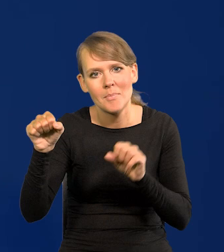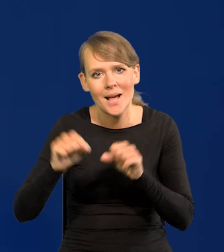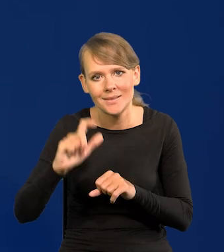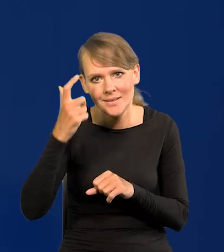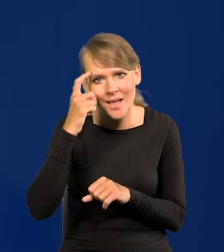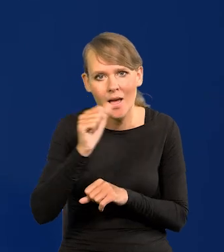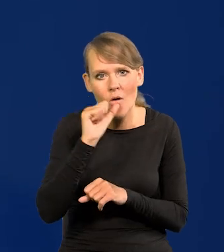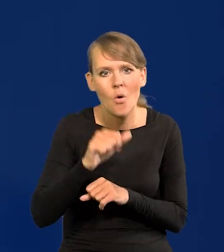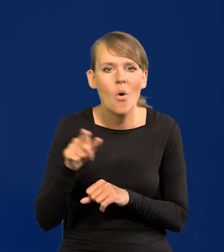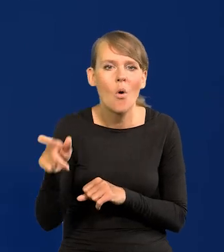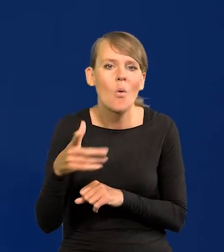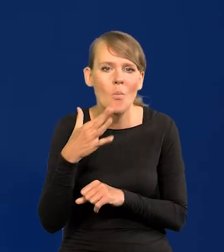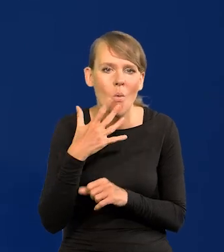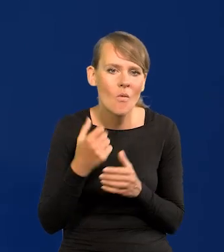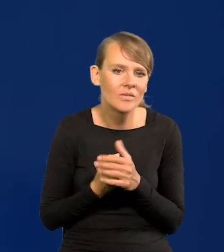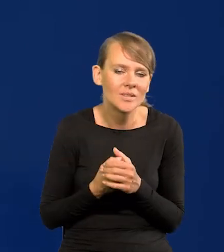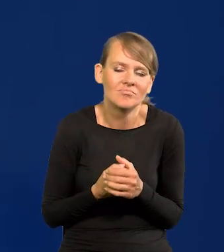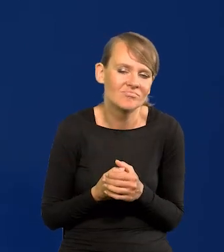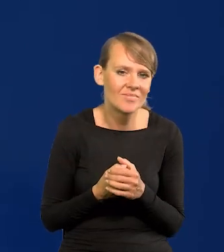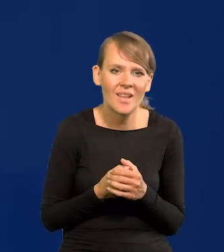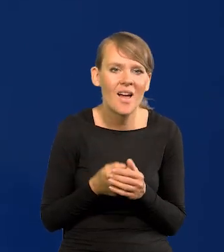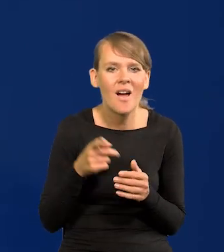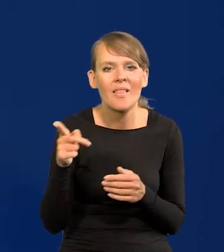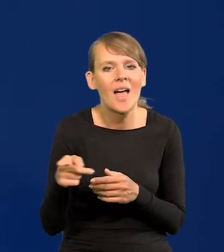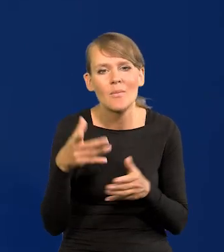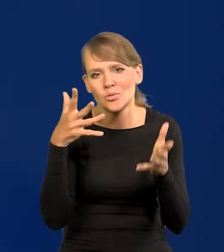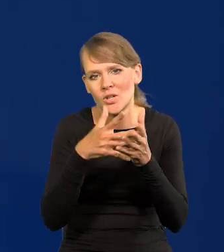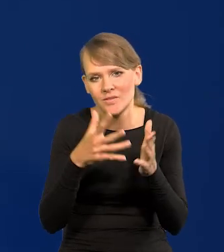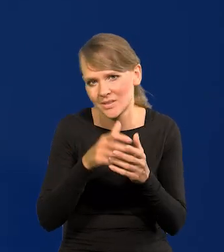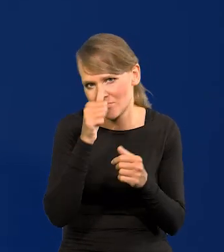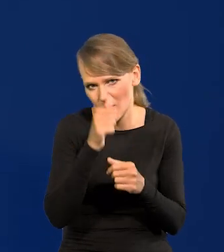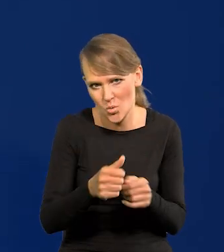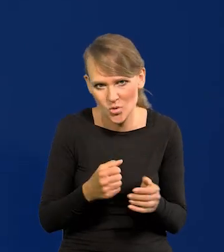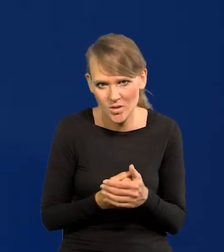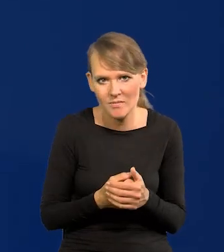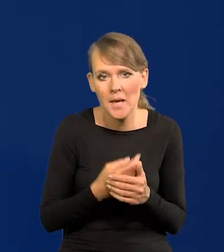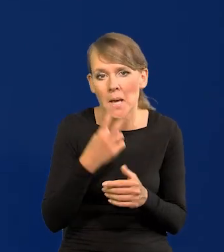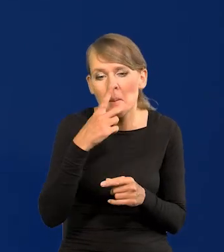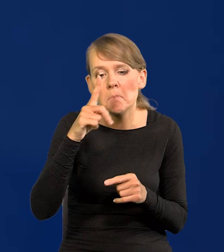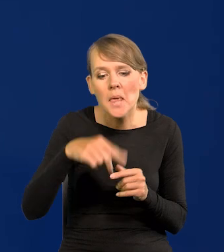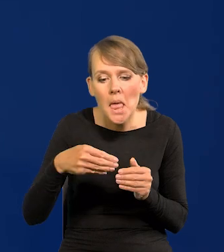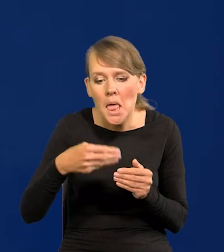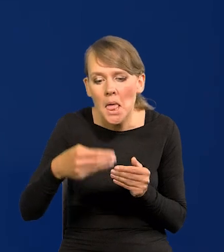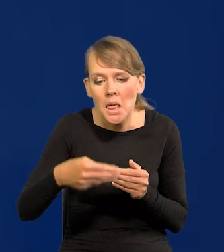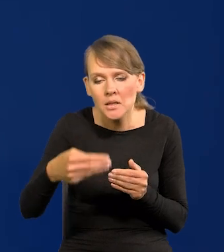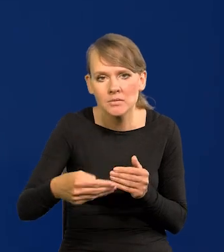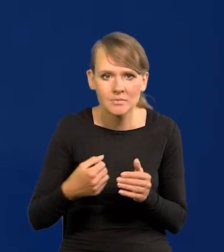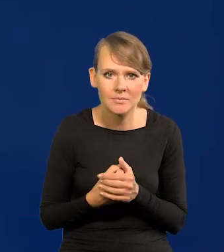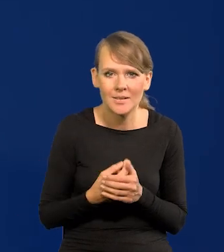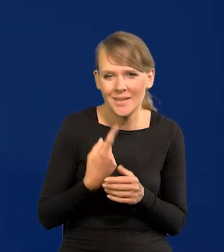Centralnego Europejskiego, że ona w ogóle nie może nic przewidzieć. Oni działają z miesiąca na miesiąc. Trochę jesteśmy w takiej samej